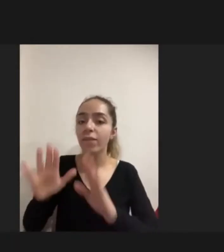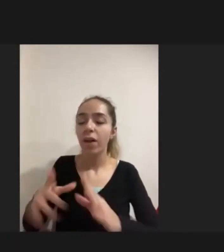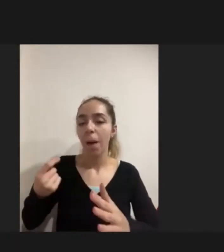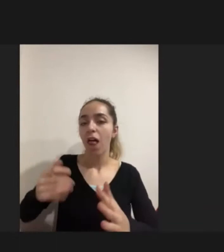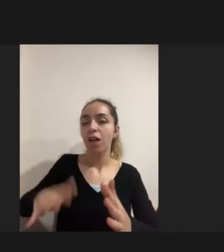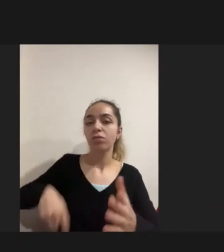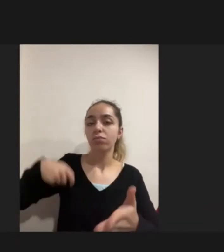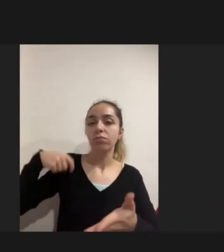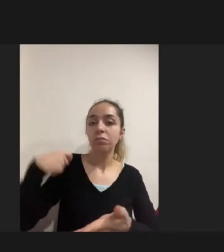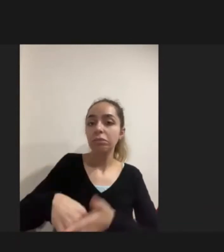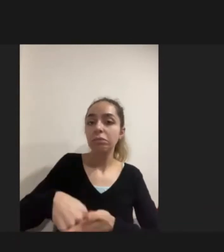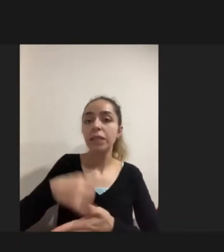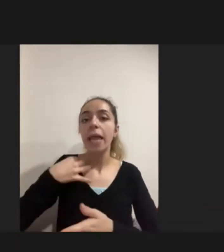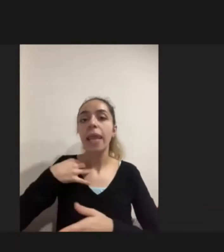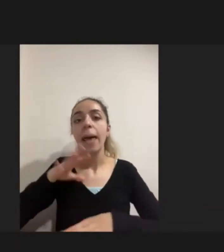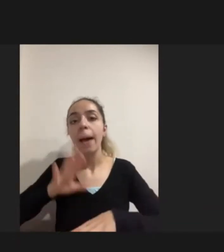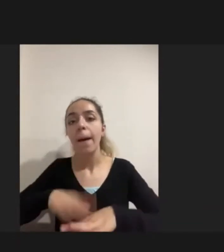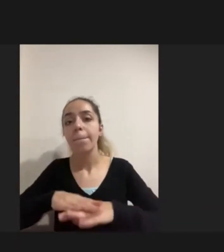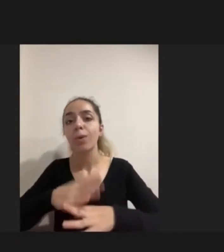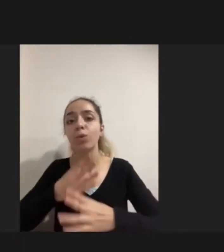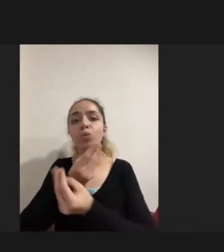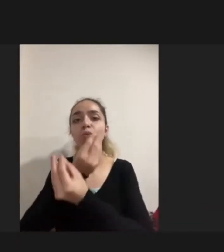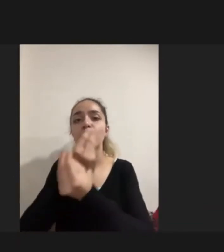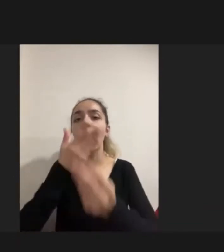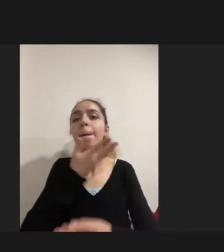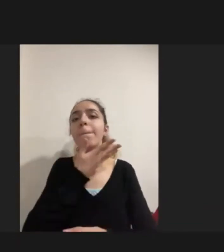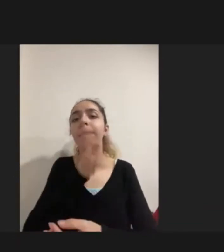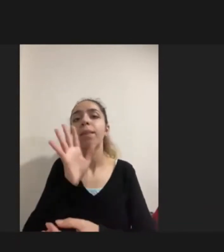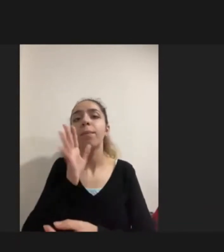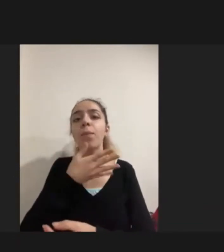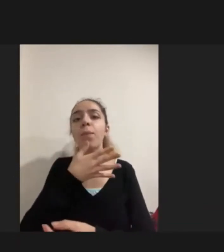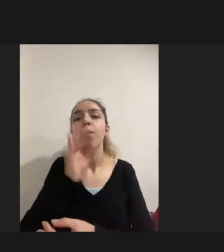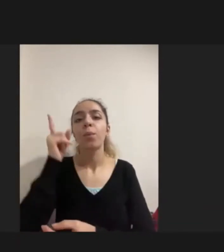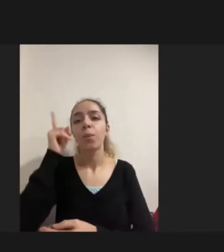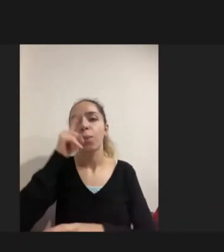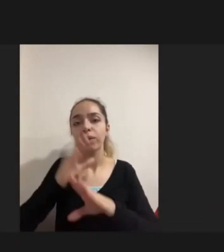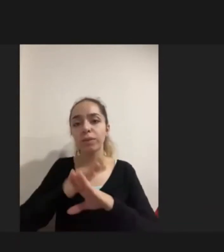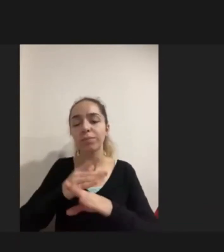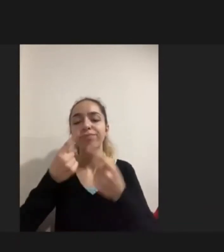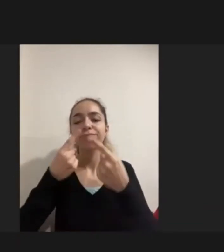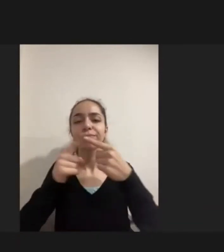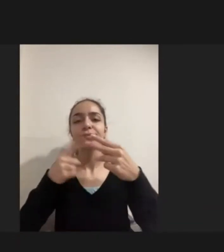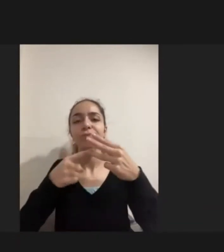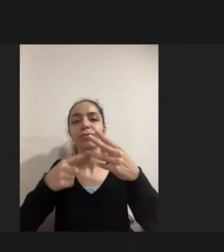Ne yapılacağını bilinmemesi nedeniyle çeşitli hastalıklarının Teşhis ve tedavisi geç olmakta